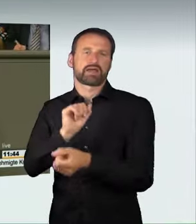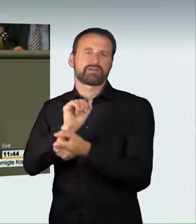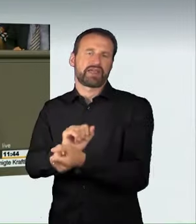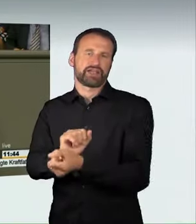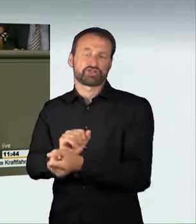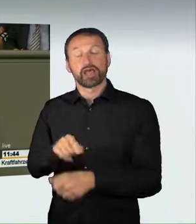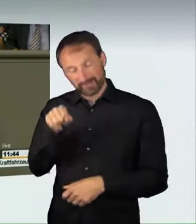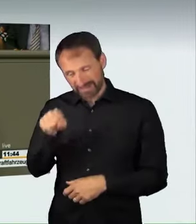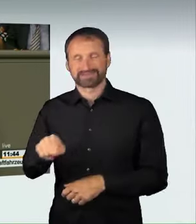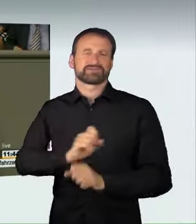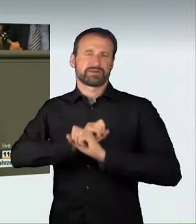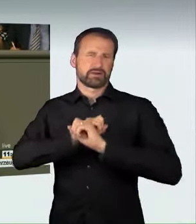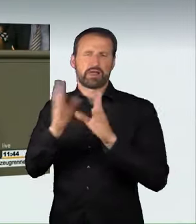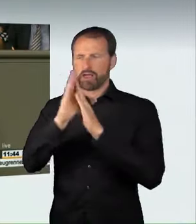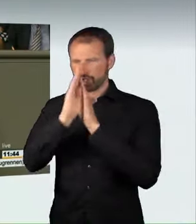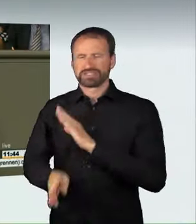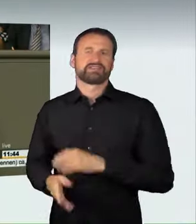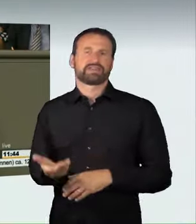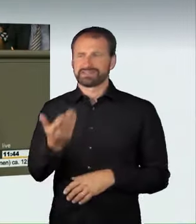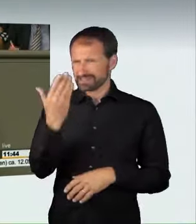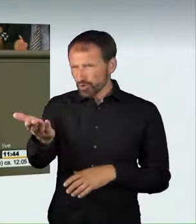für solche verantwortungslosen Raser.